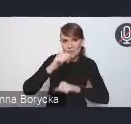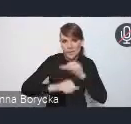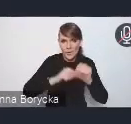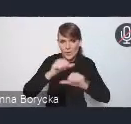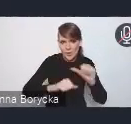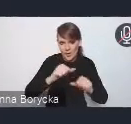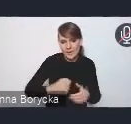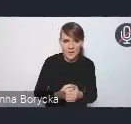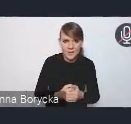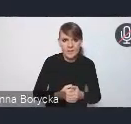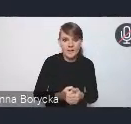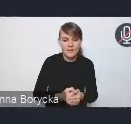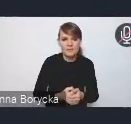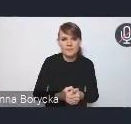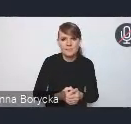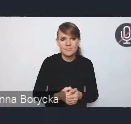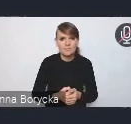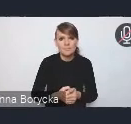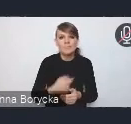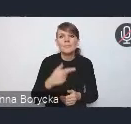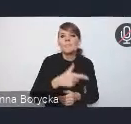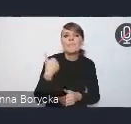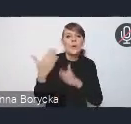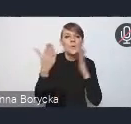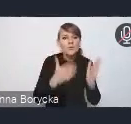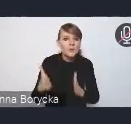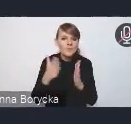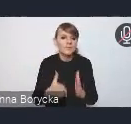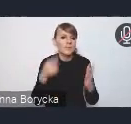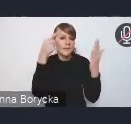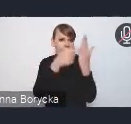Przygotowaniem takich założeń do aktualizacji tejże polityki.